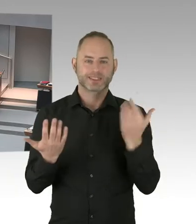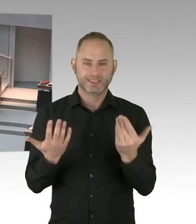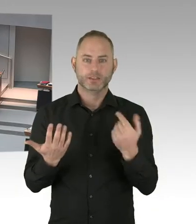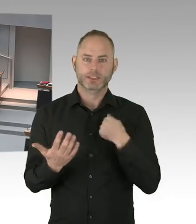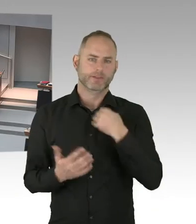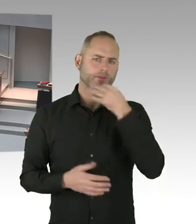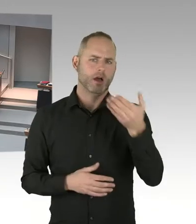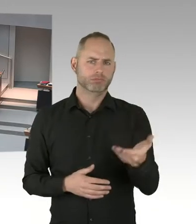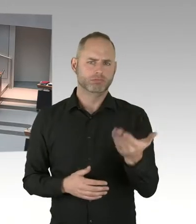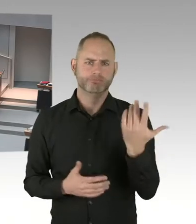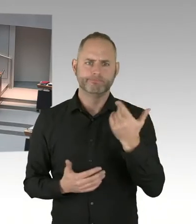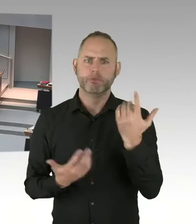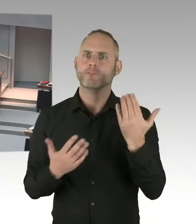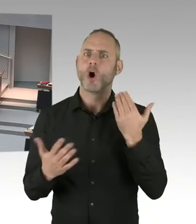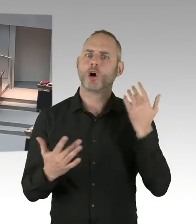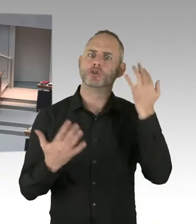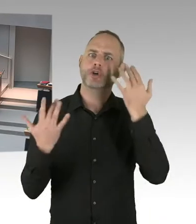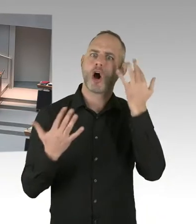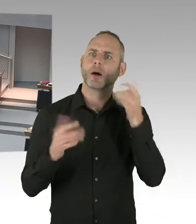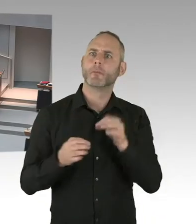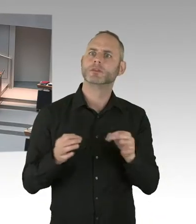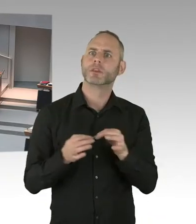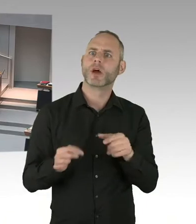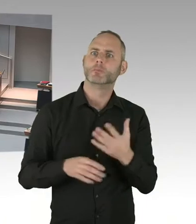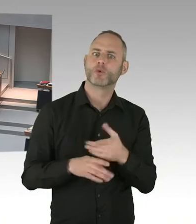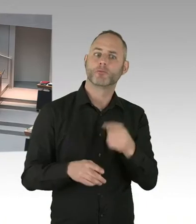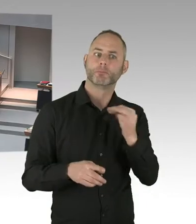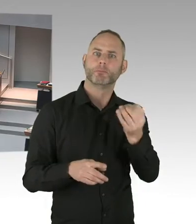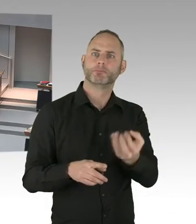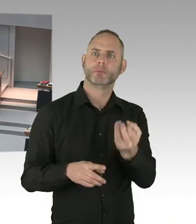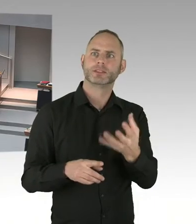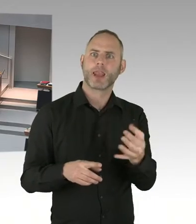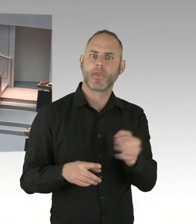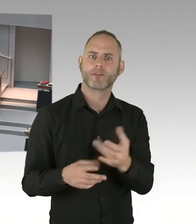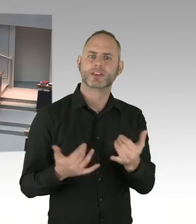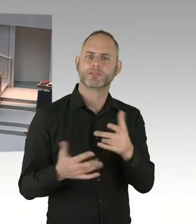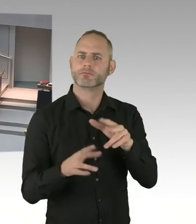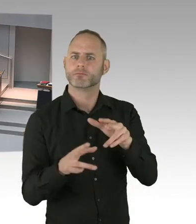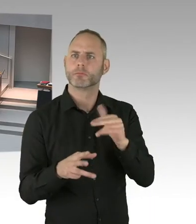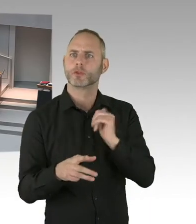wie Sie sicherlich wissen werden in dem Nachtragshaushalt auch erst mal keine Stellen festgeschrieben.